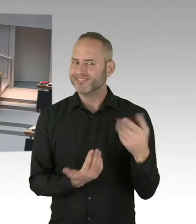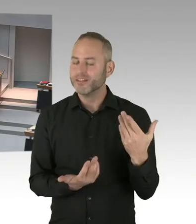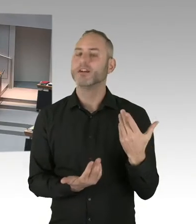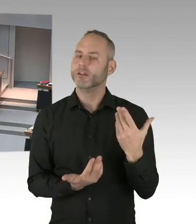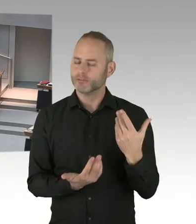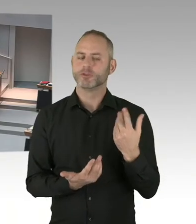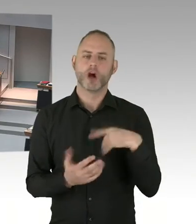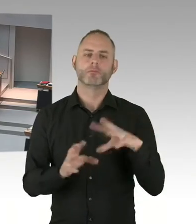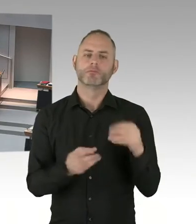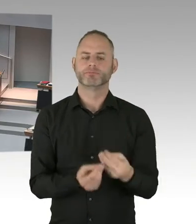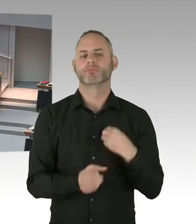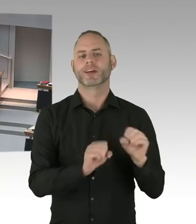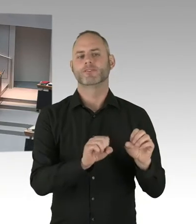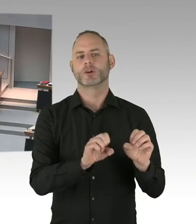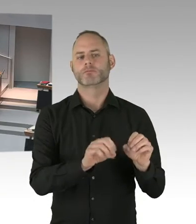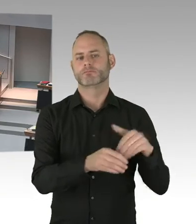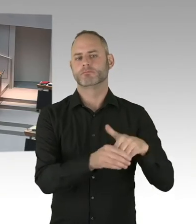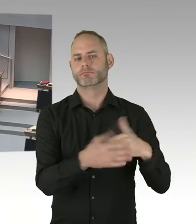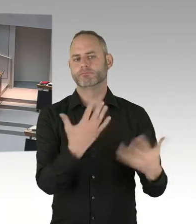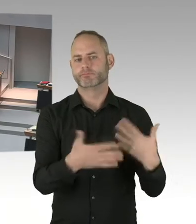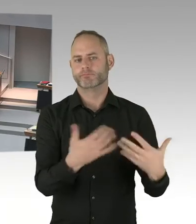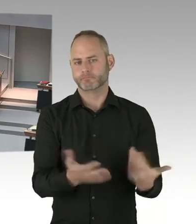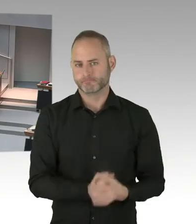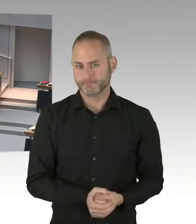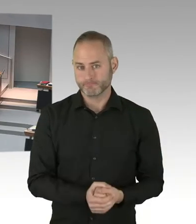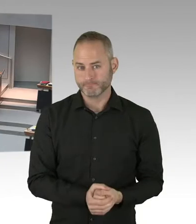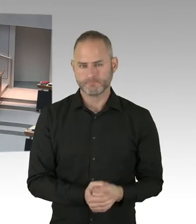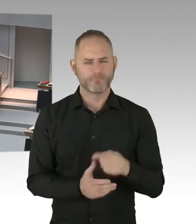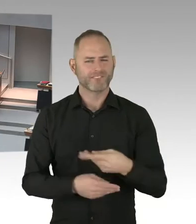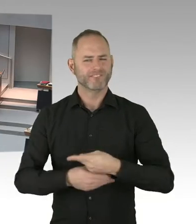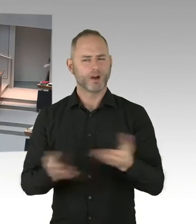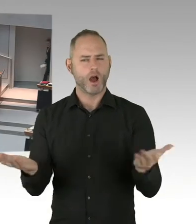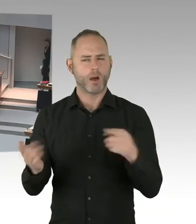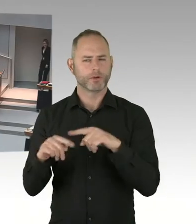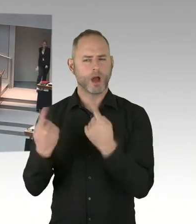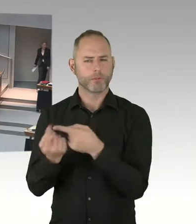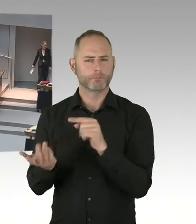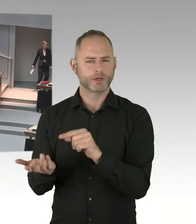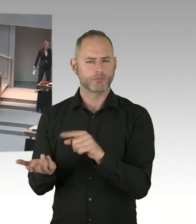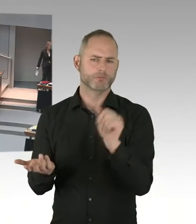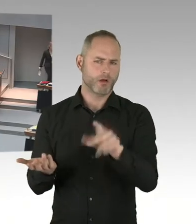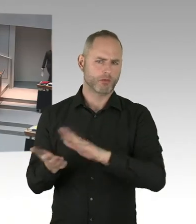Von außen sieht die auch oftmals fertig aus. Dann ist die aber noch nicht eingerichtet. Beziehungsweise oftmals müssen dann